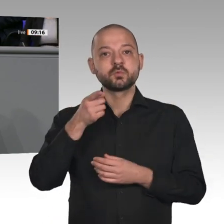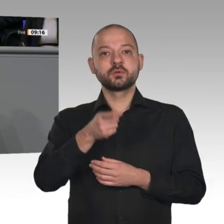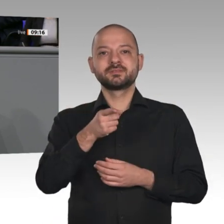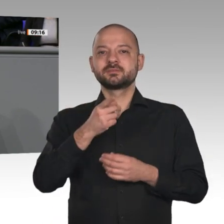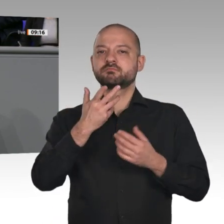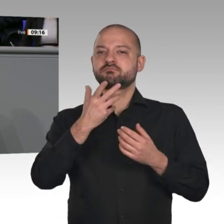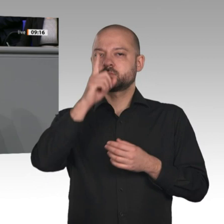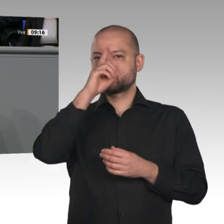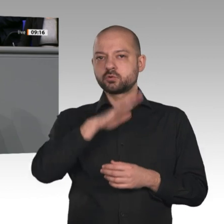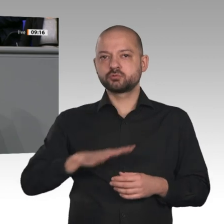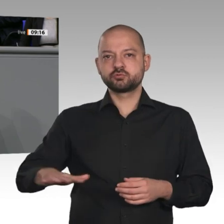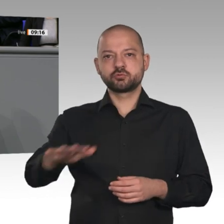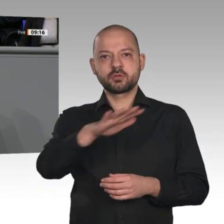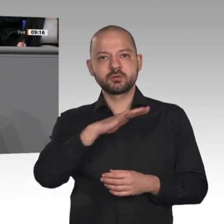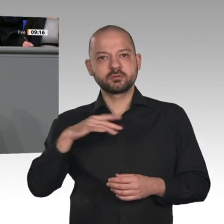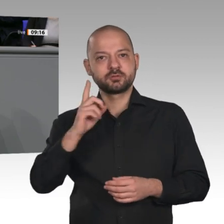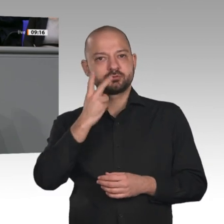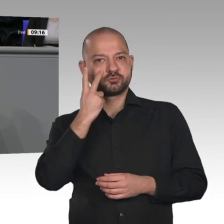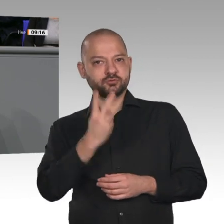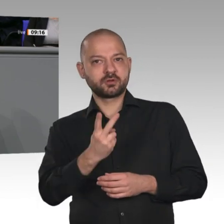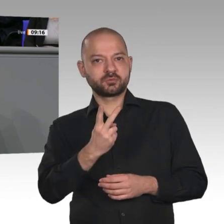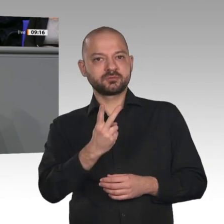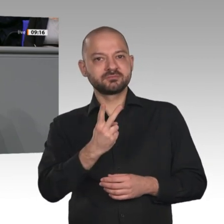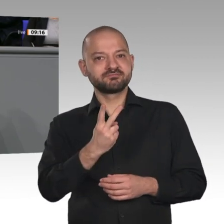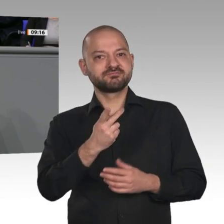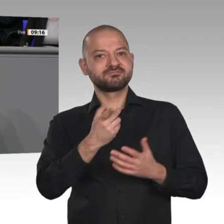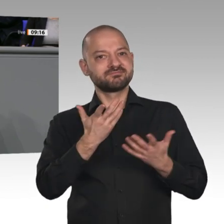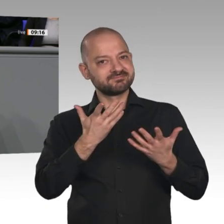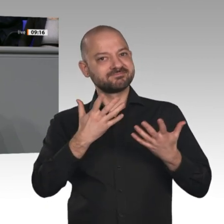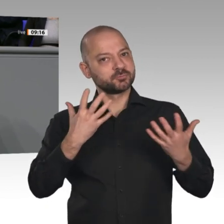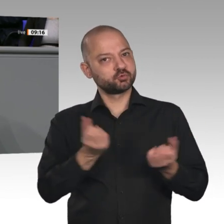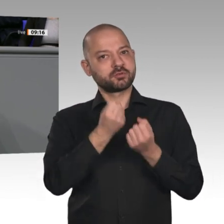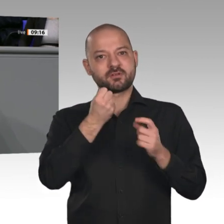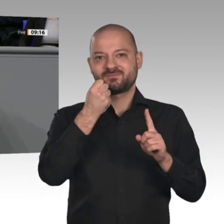sich derzeit am Aufbau einer Batteriezellproduktion, viele davon in Deutschland. Wir haben mit